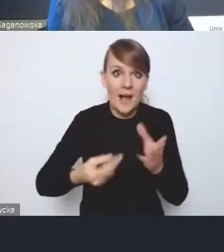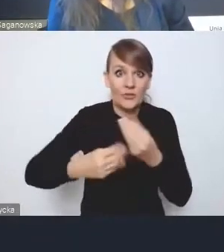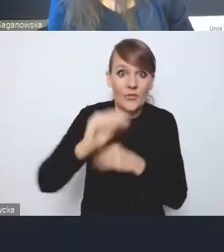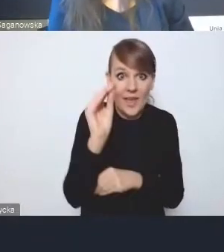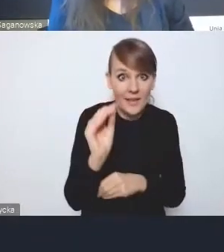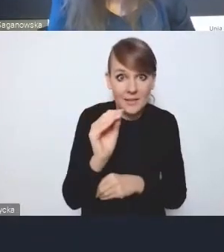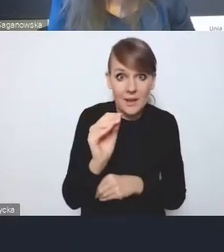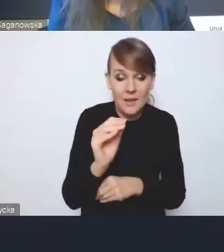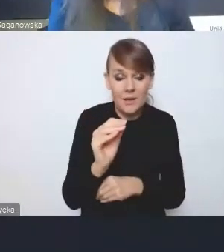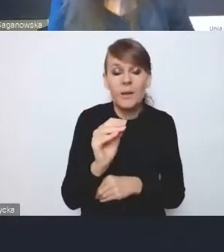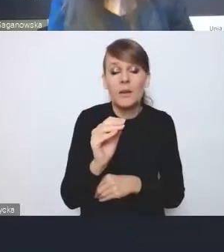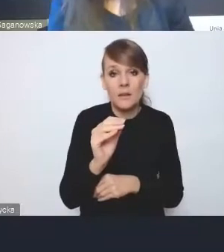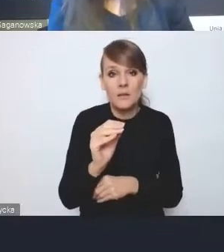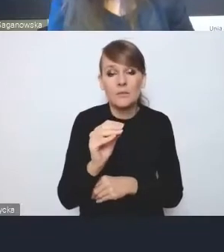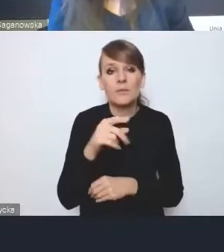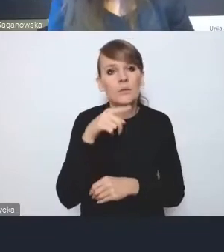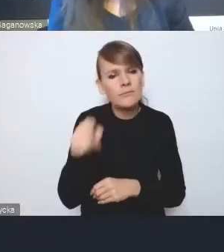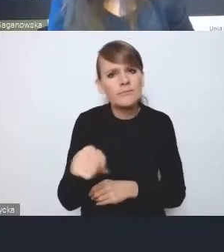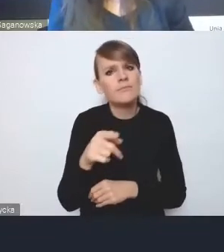i zwrócenia uwagę na jakieś szersze aspekty